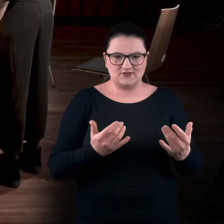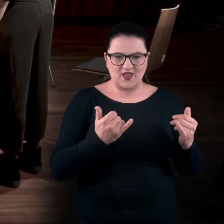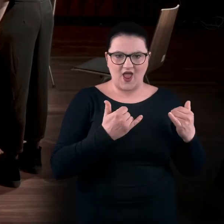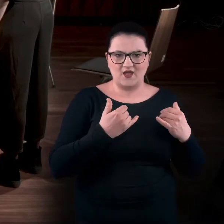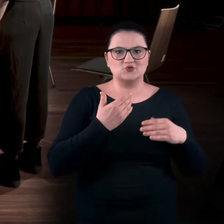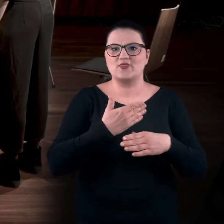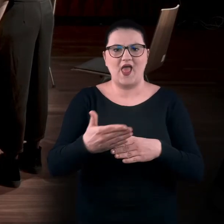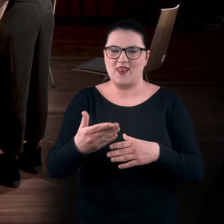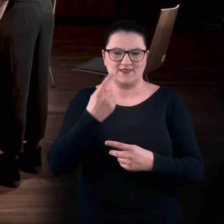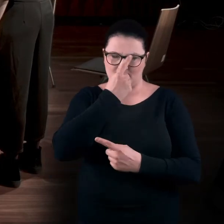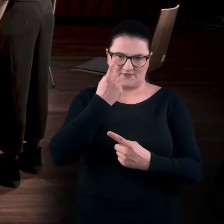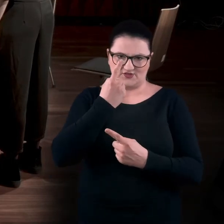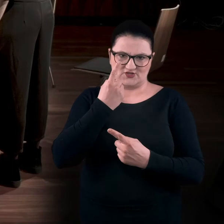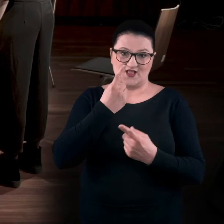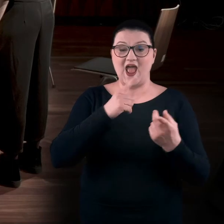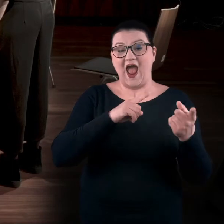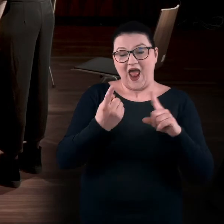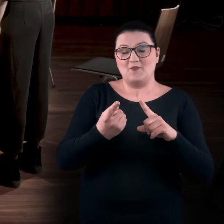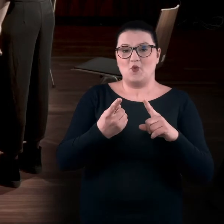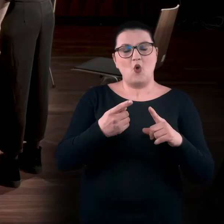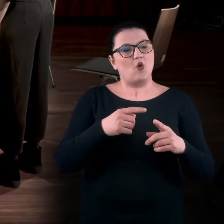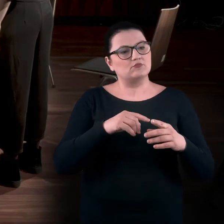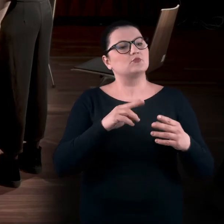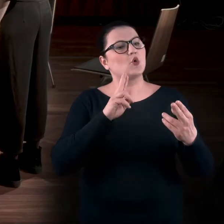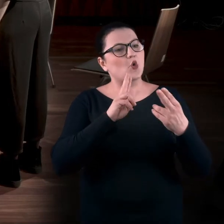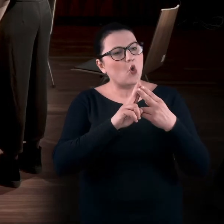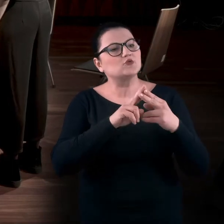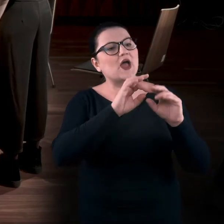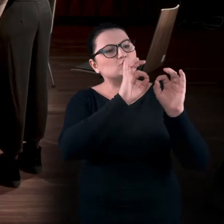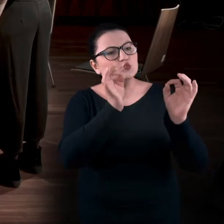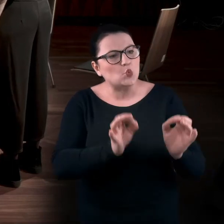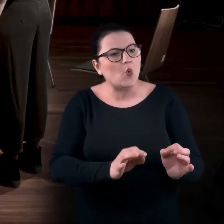albo że w kontakcie z dziełem sztuki mogę ćwiczyć siebie, poznawać siebie.